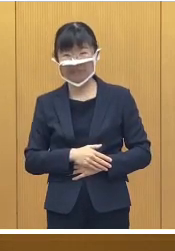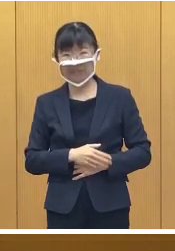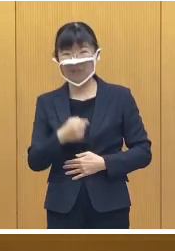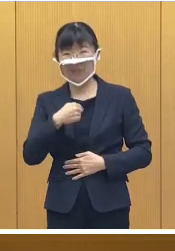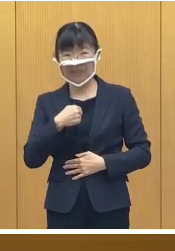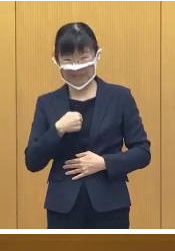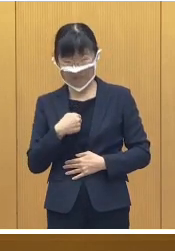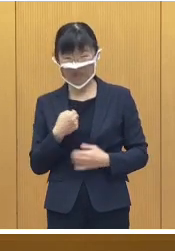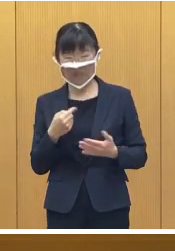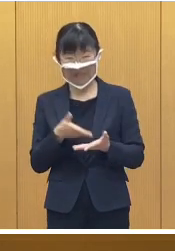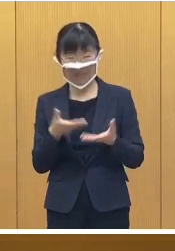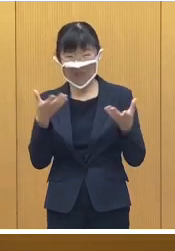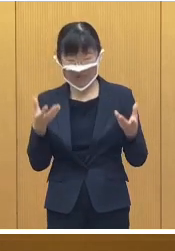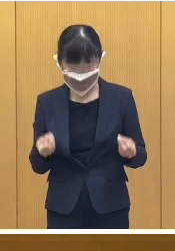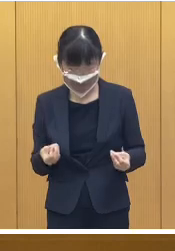私からは以上です